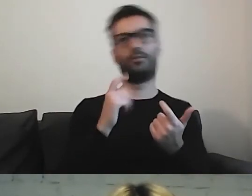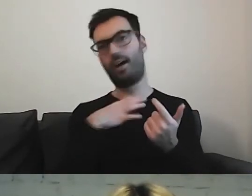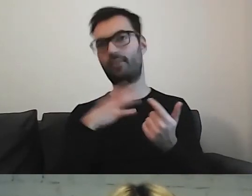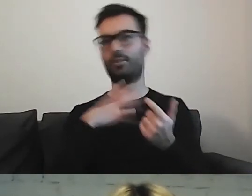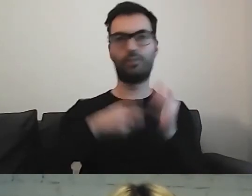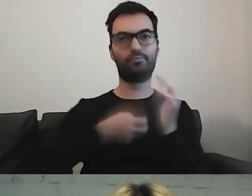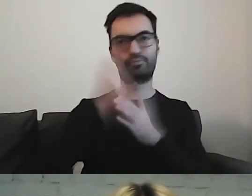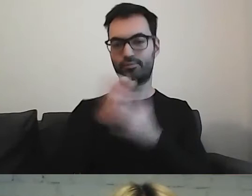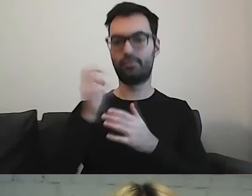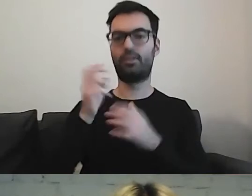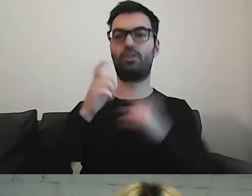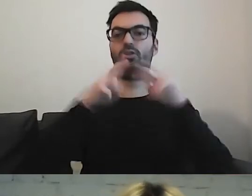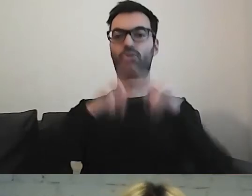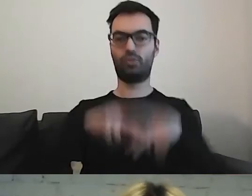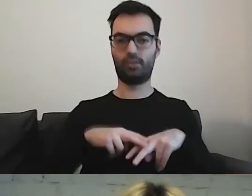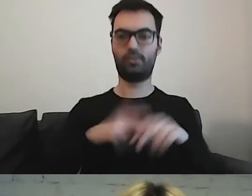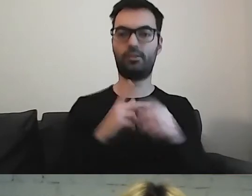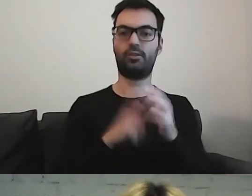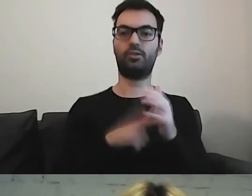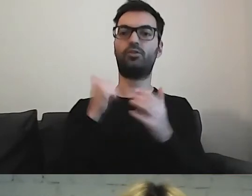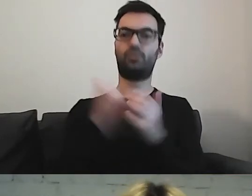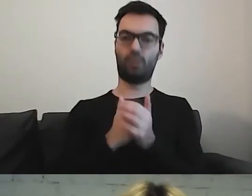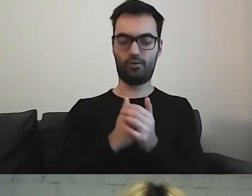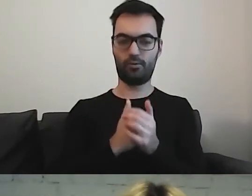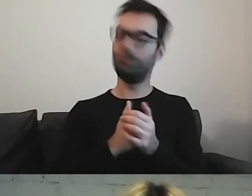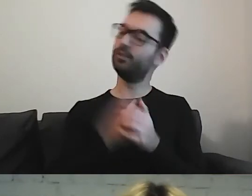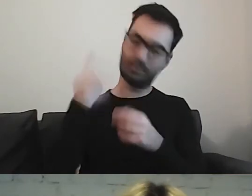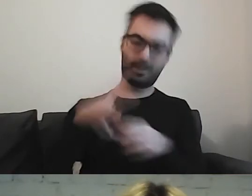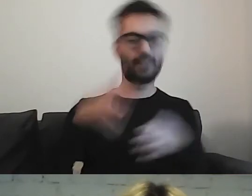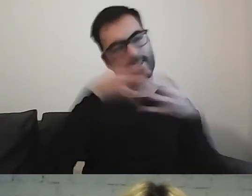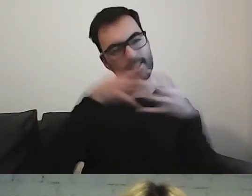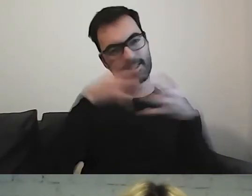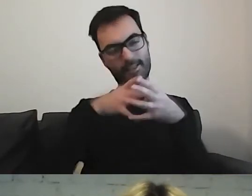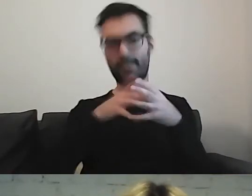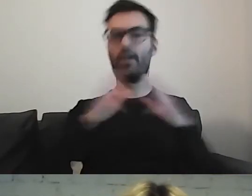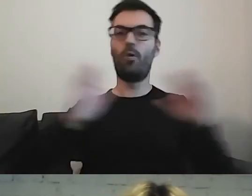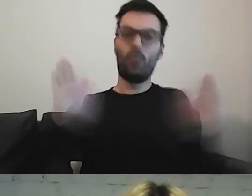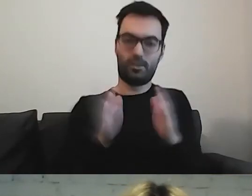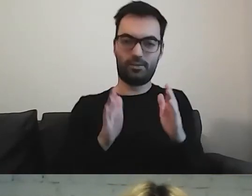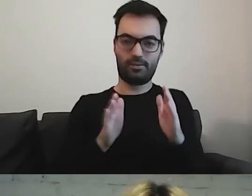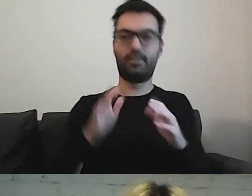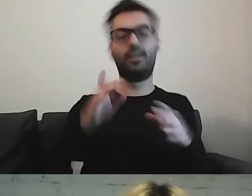Później, to co będzie, bierzemy jeszcze na dietę. Zostawiamy bardzo proste zdania.